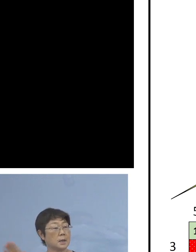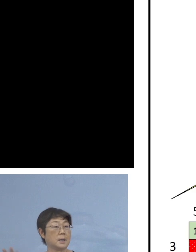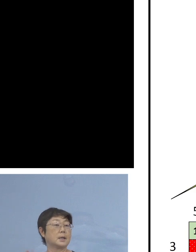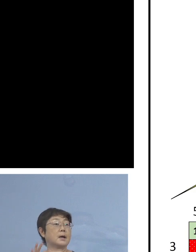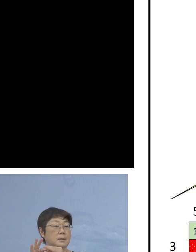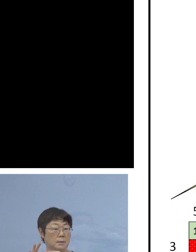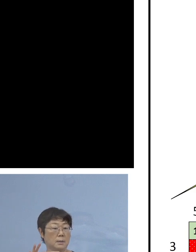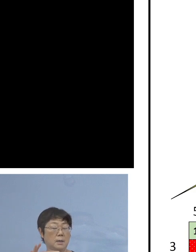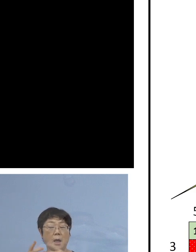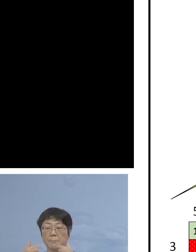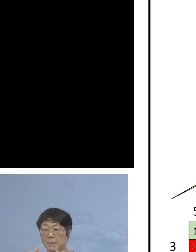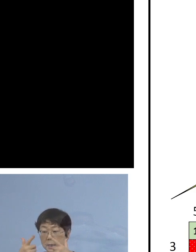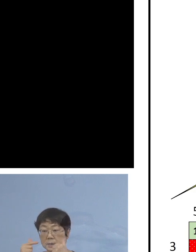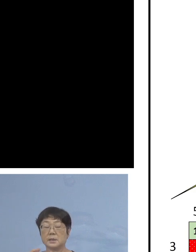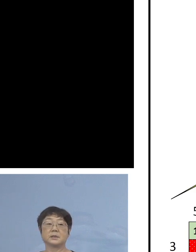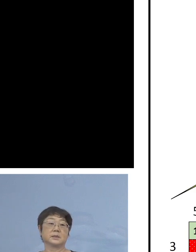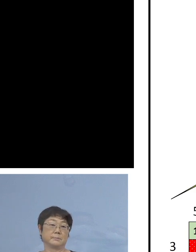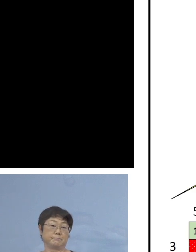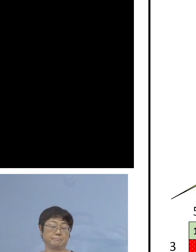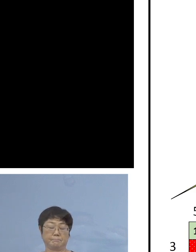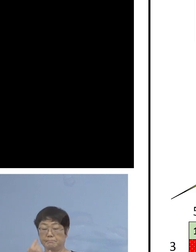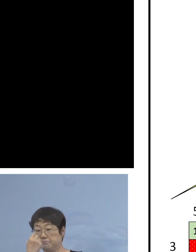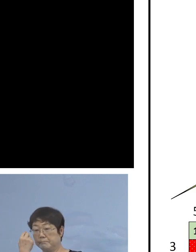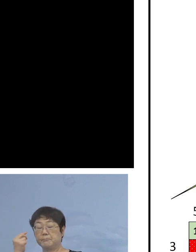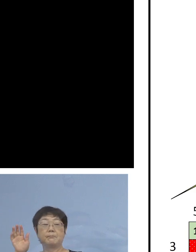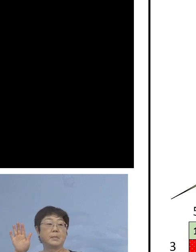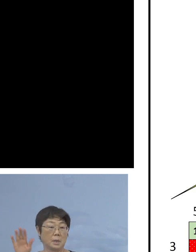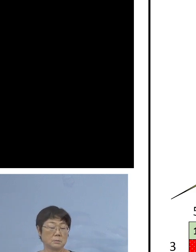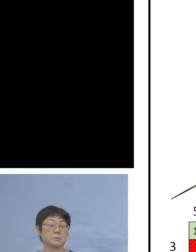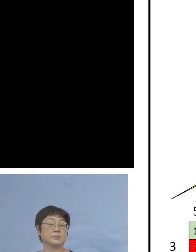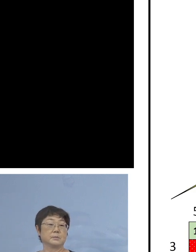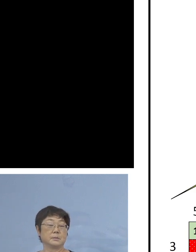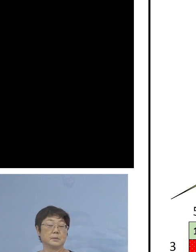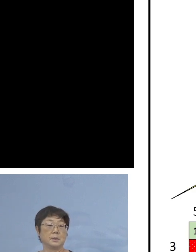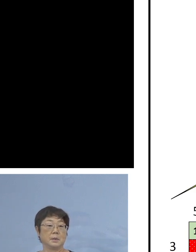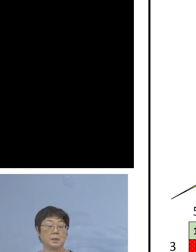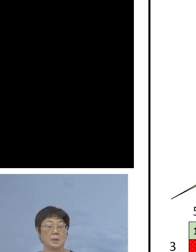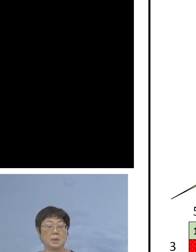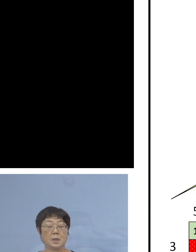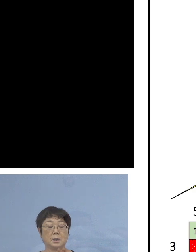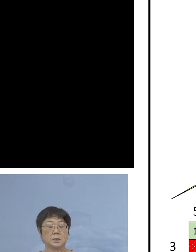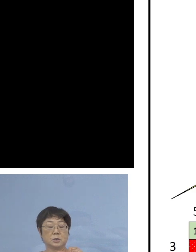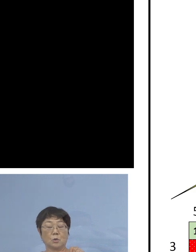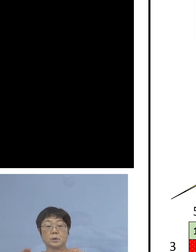毎日のように ということになっておりまして 25.9パーセントですから